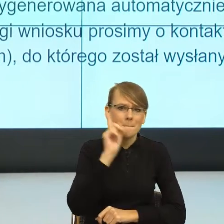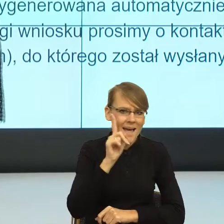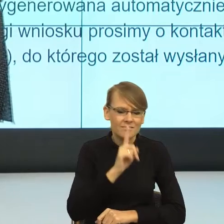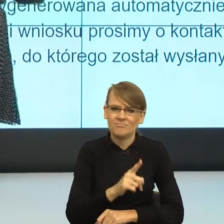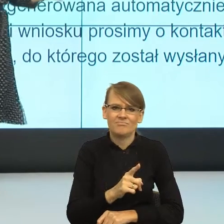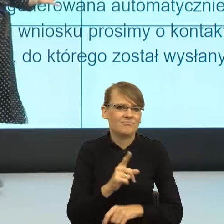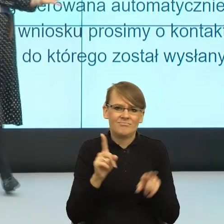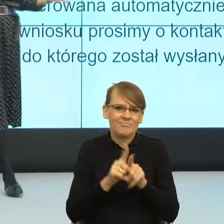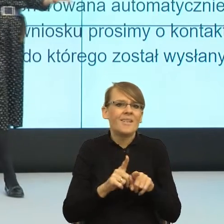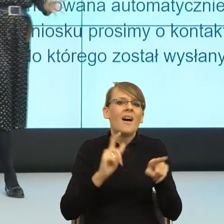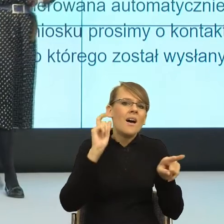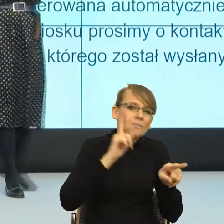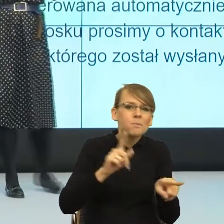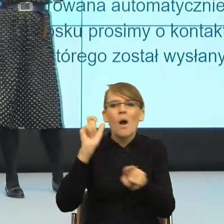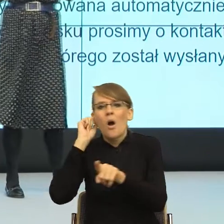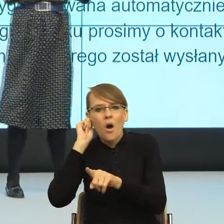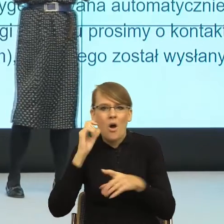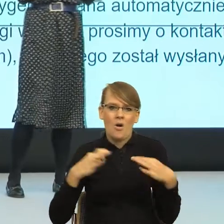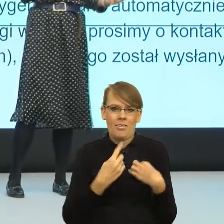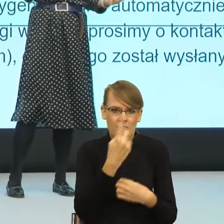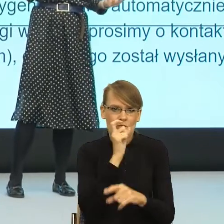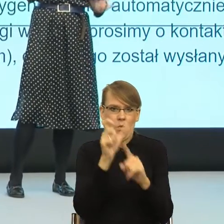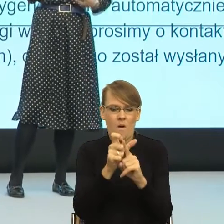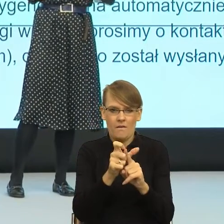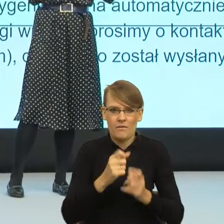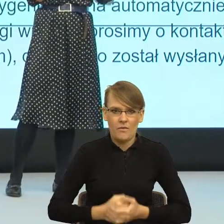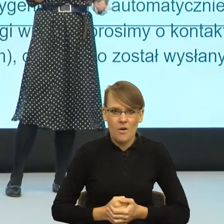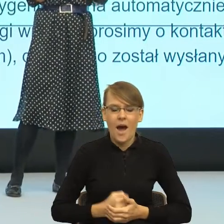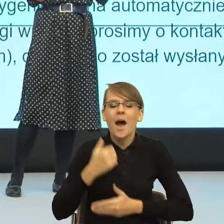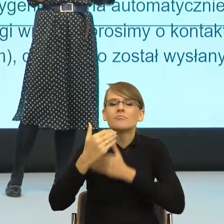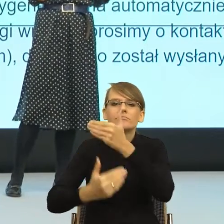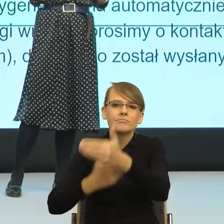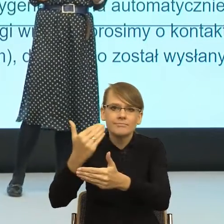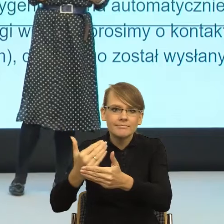kobiety, i w pewnym momencie społecznym, pewna ilość wpływowych